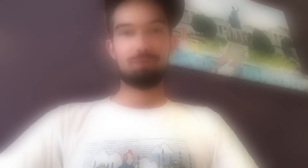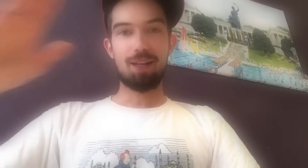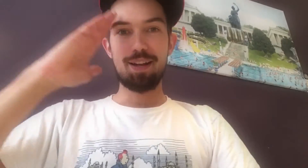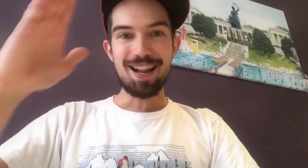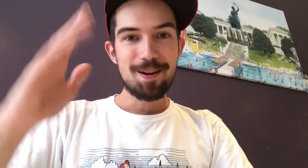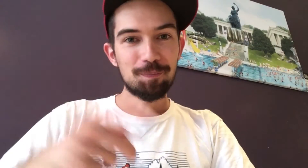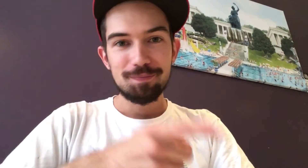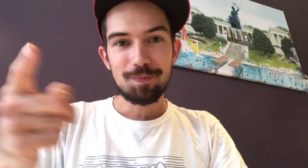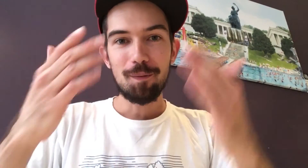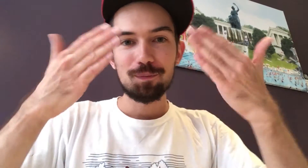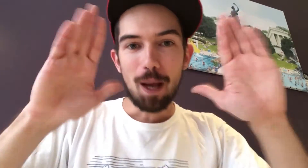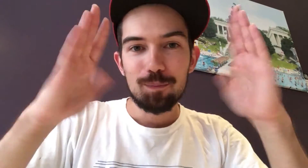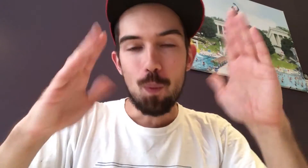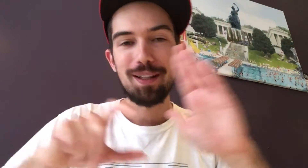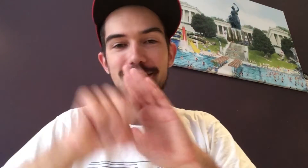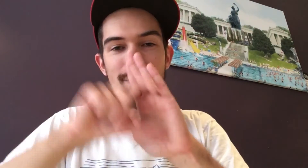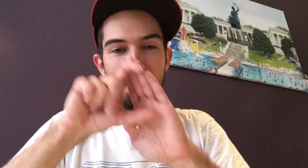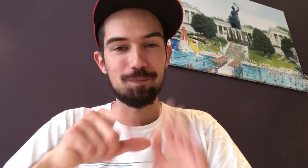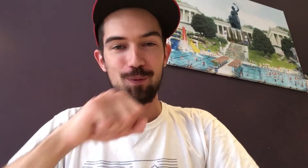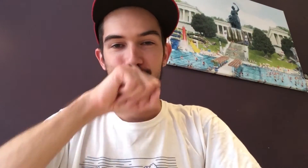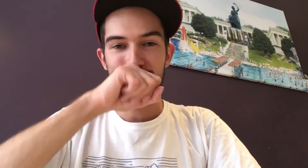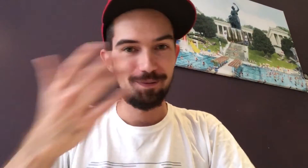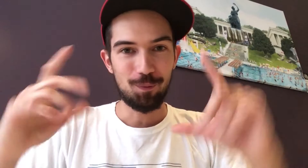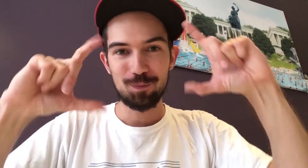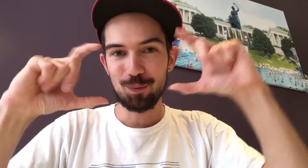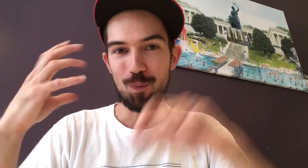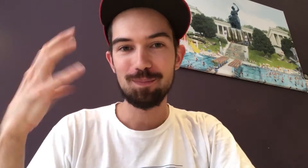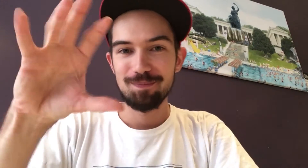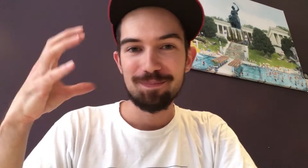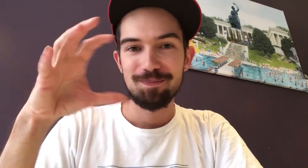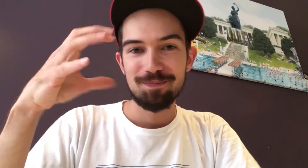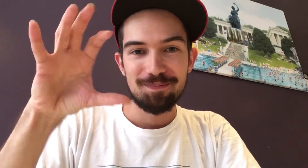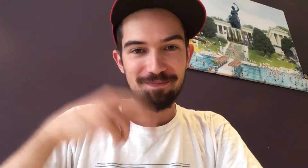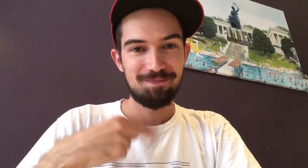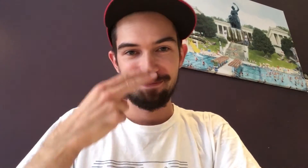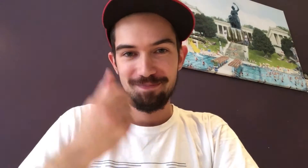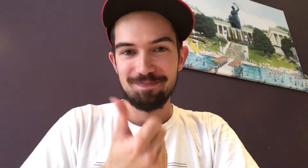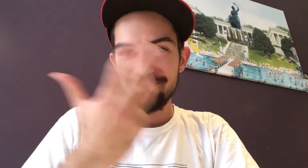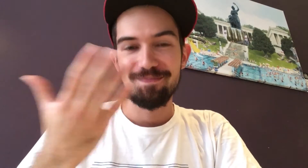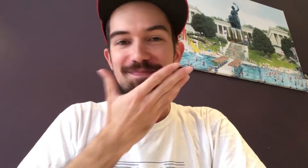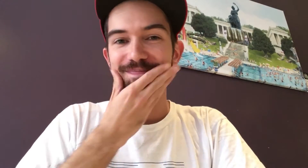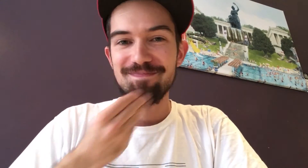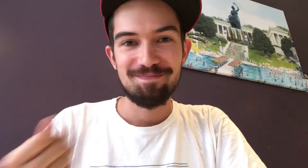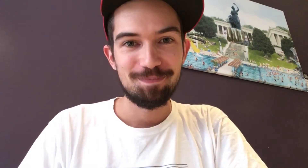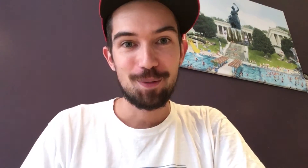Hey, ihr alle auf Facebook oder Instagram: Ihr liebt es doch, Fotos zu posten! Manche davon finde ich schön.